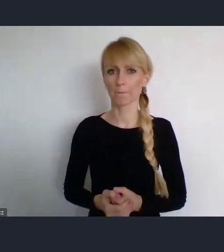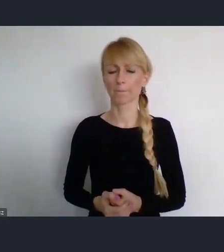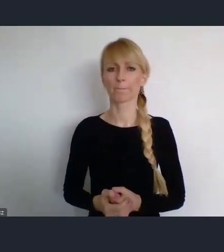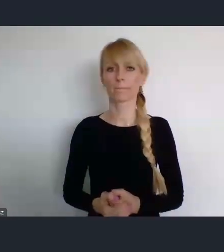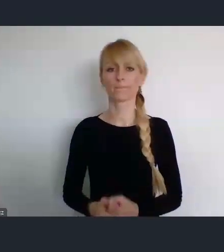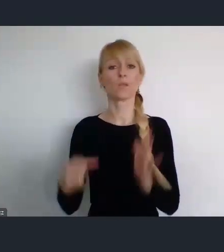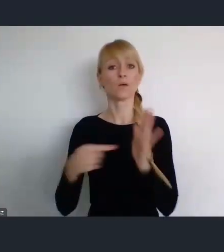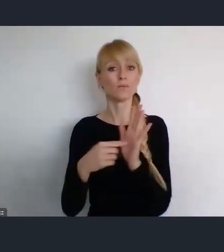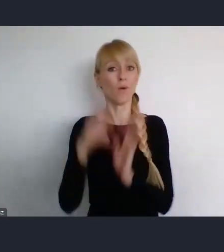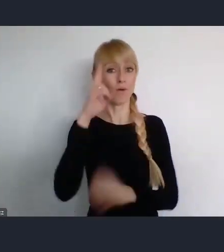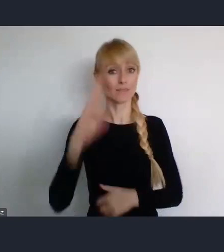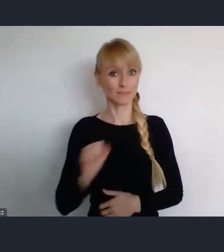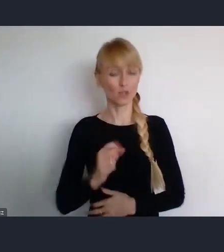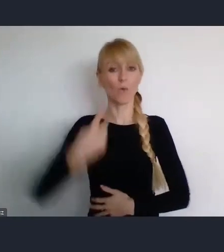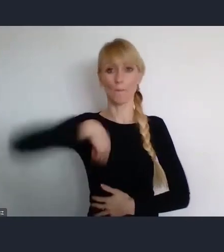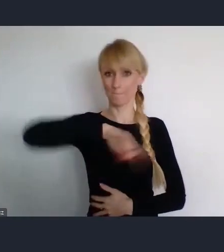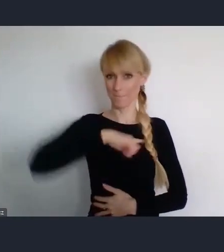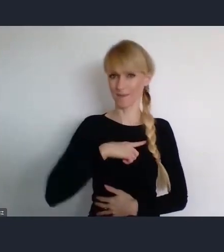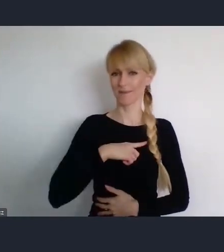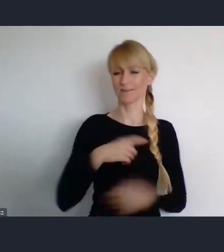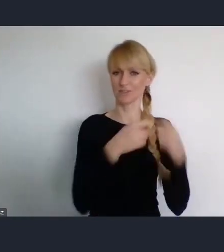jako Związek Miast Polskich, współpracujemy od wielu lat.